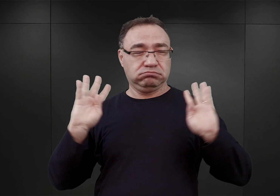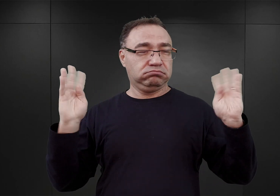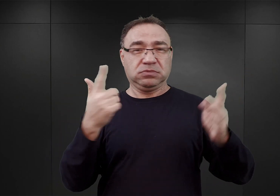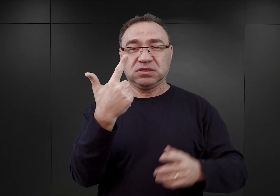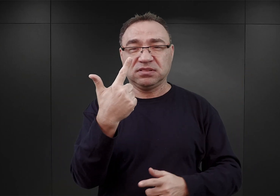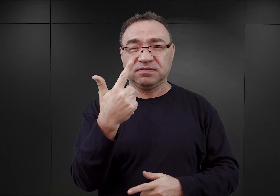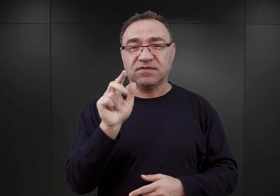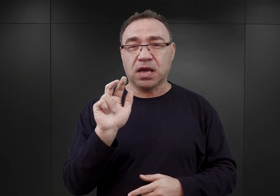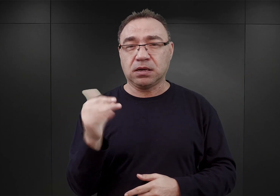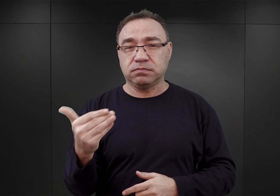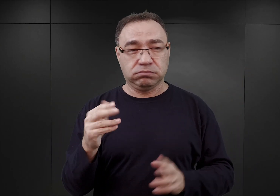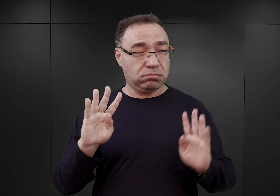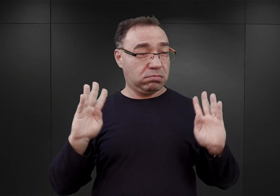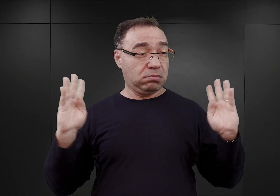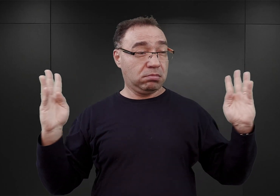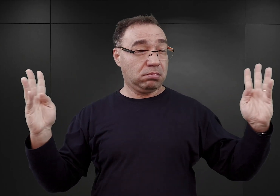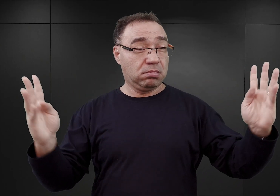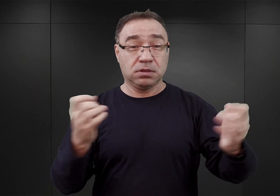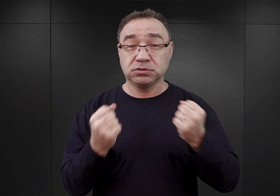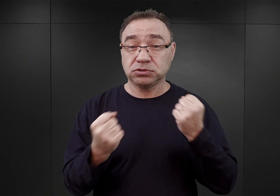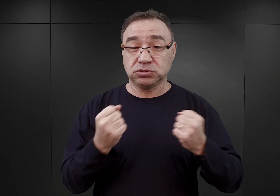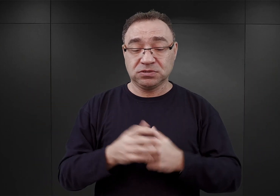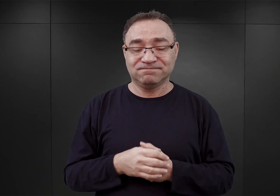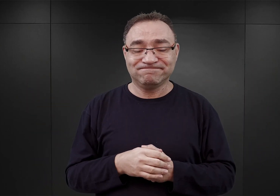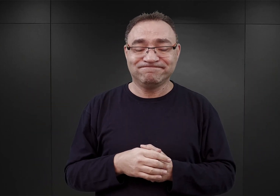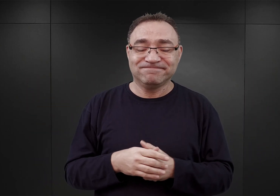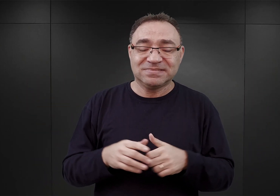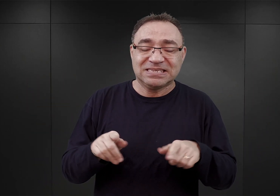Wydaję się, że Zeidler też nie zdawał sobie sprawy,